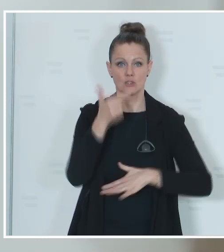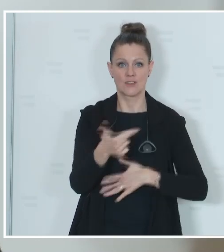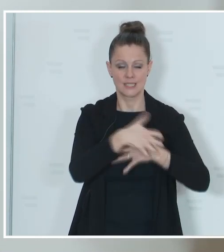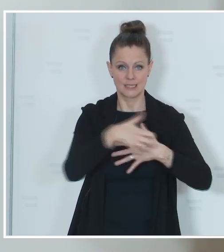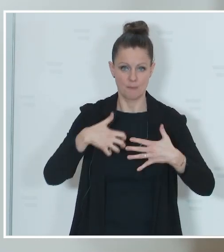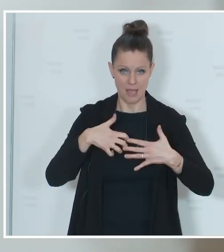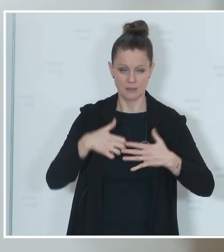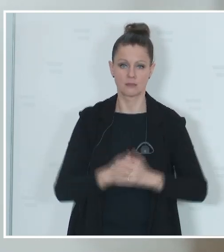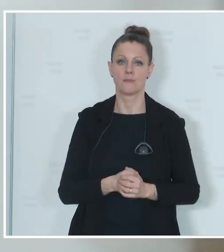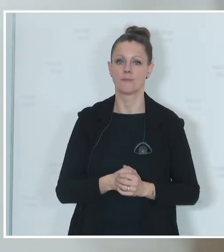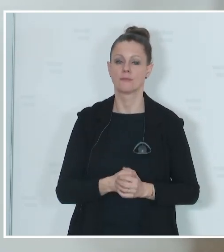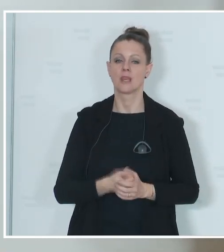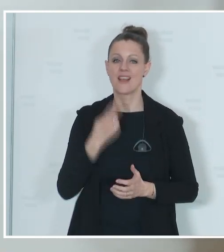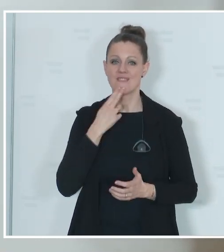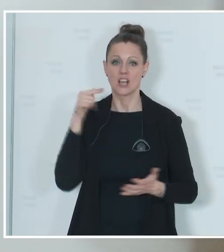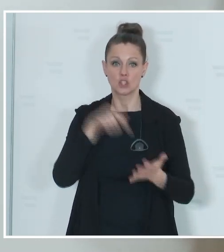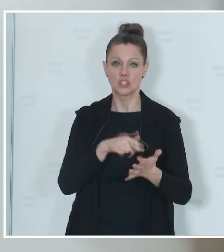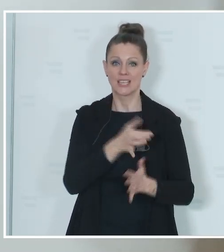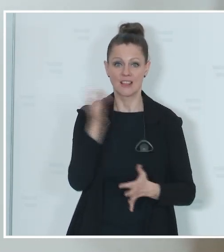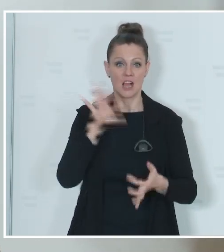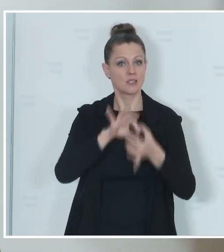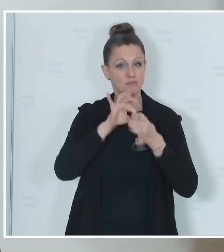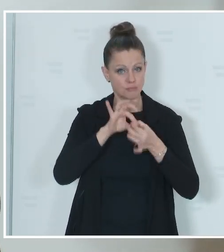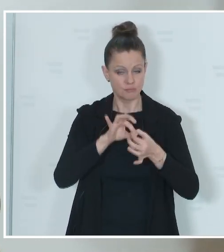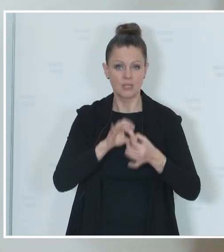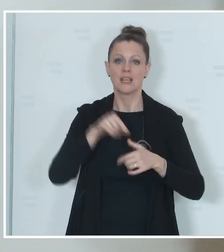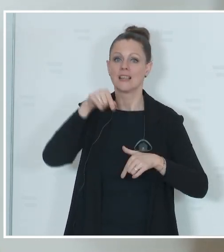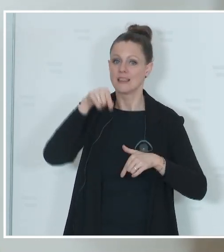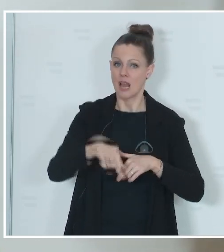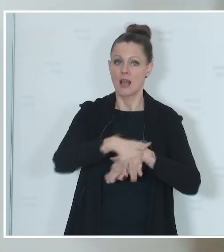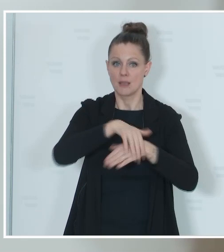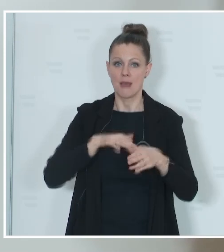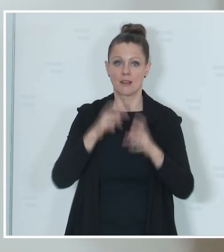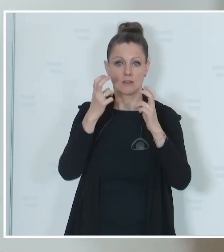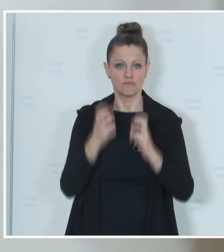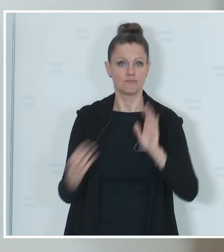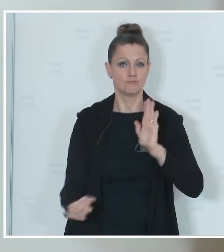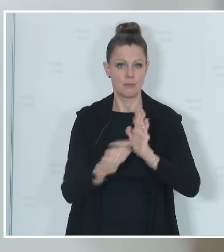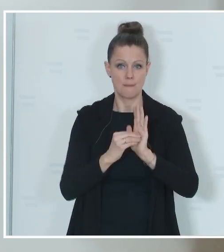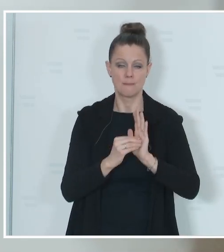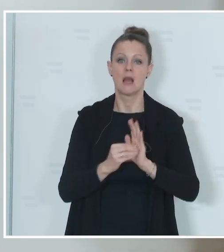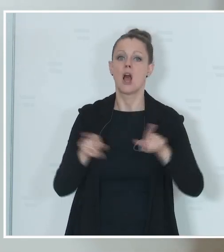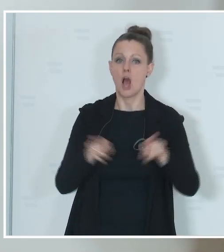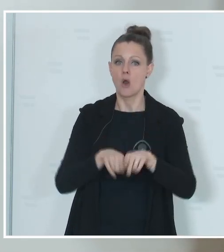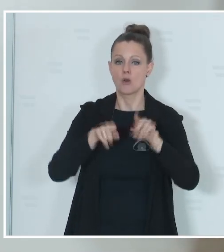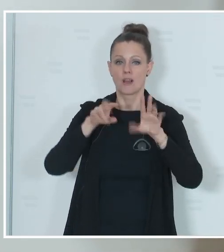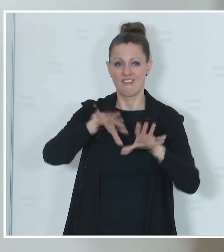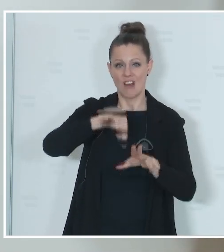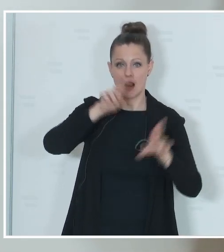wer zu diesem Stichtag in der Wählevidenz geführt wird, ist eben auch wahlberechtigt. Ich möchte